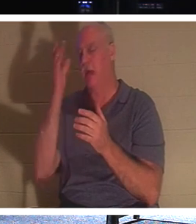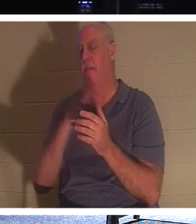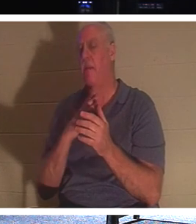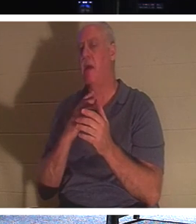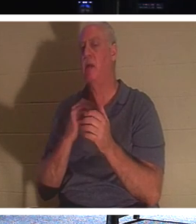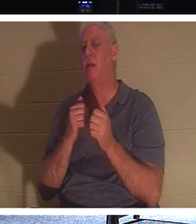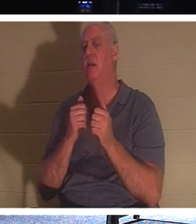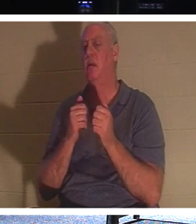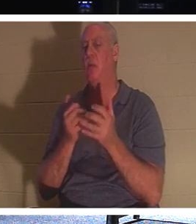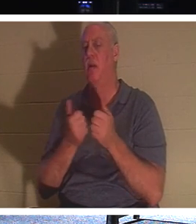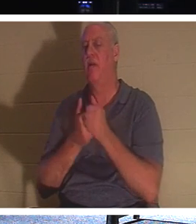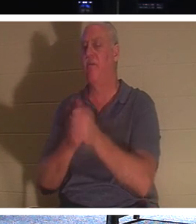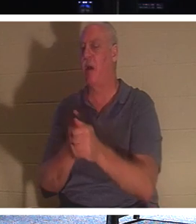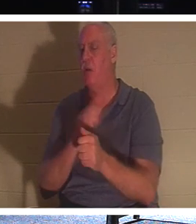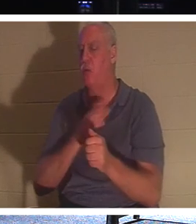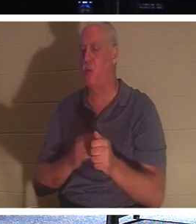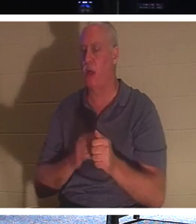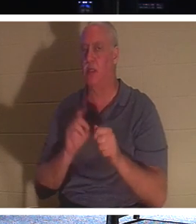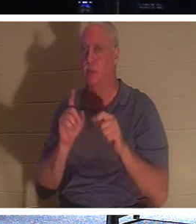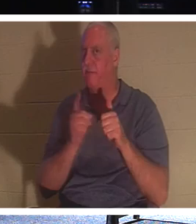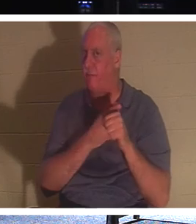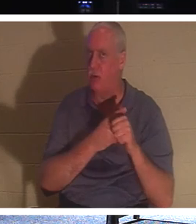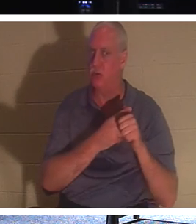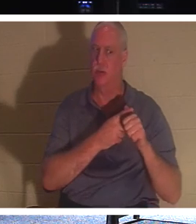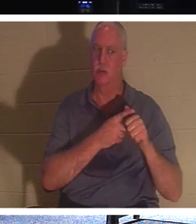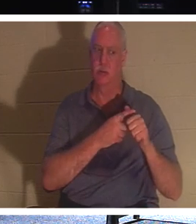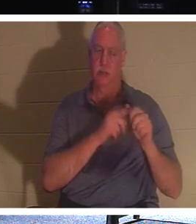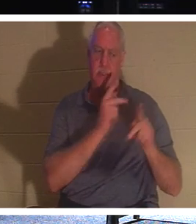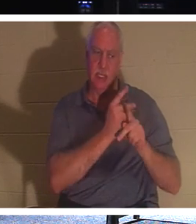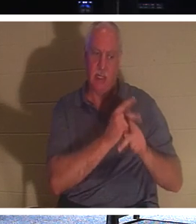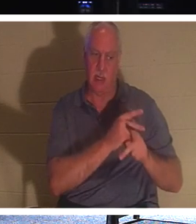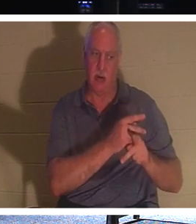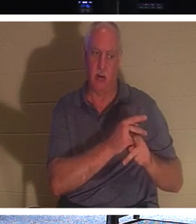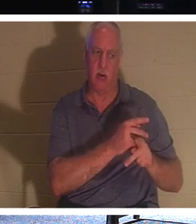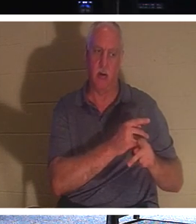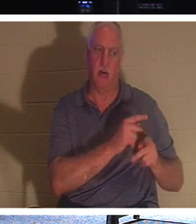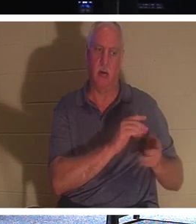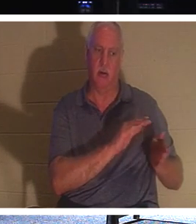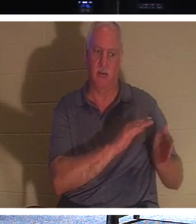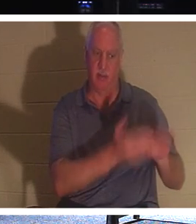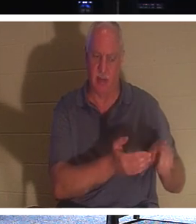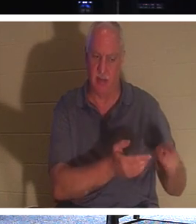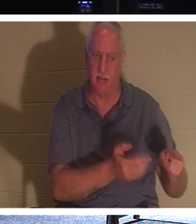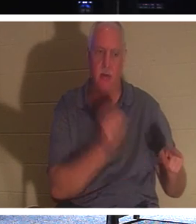"나를 따르고 죽은 자들로 자기 죽은 자들을 장사하게 하라"고 말씀하셨습니다. 그것에 대해 생각해 본 적이 있습니까? 어떻게 죽은 사람이